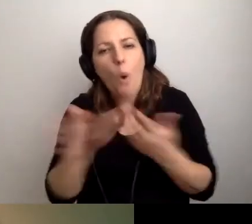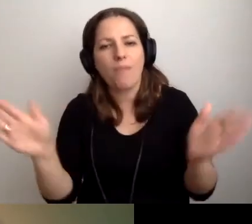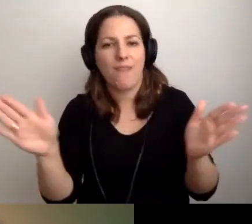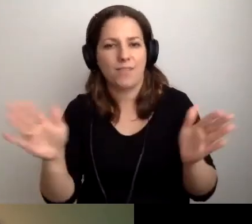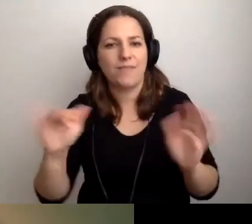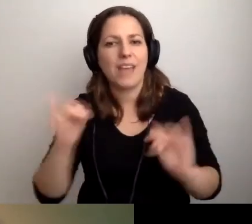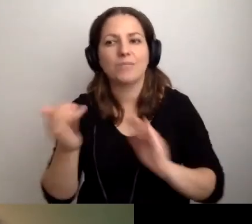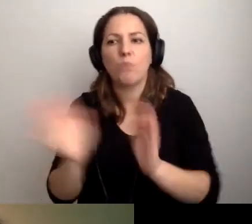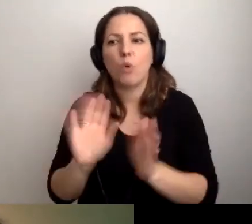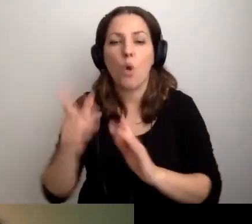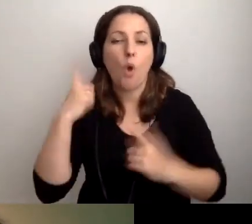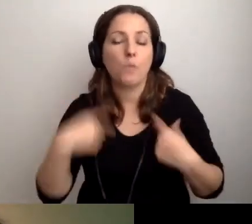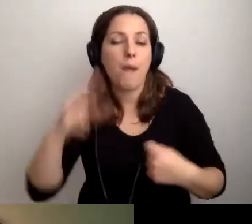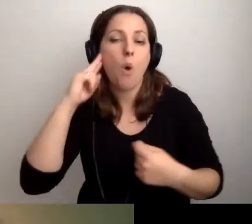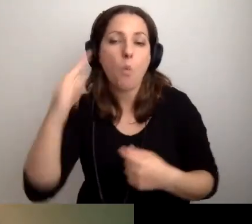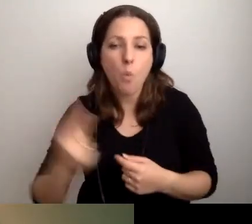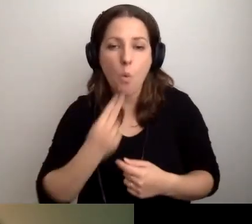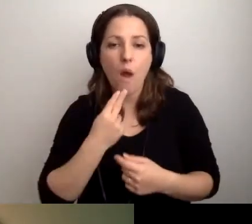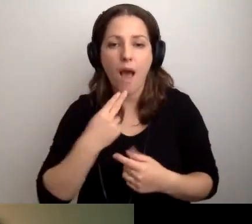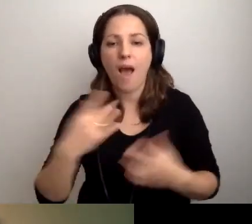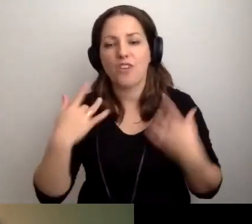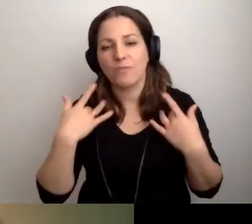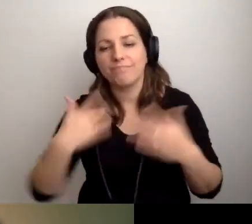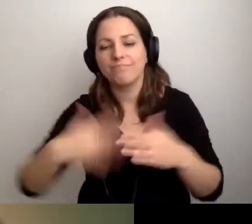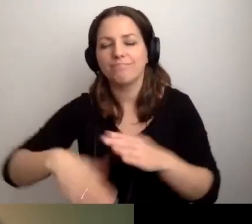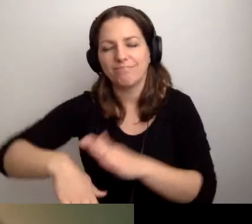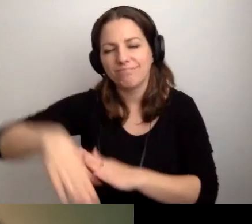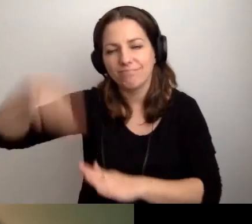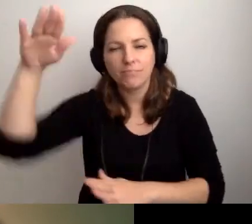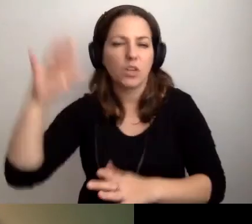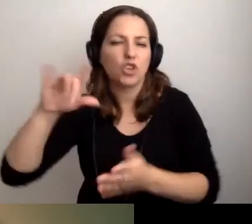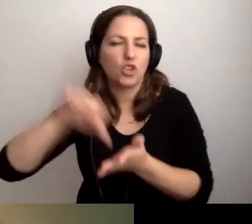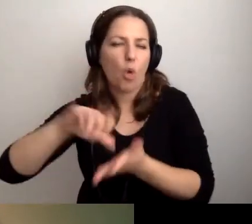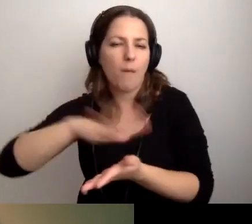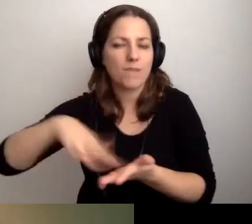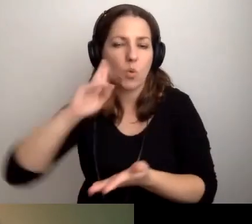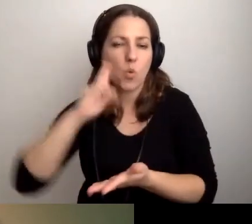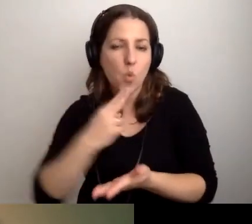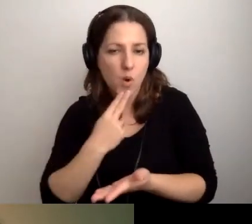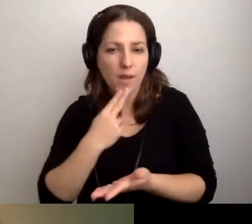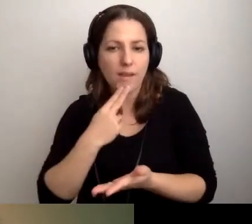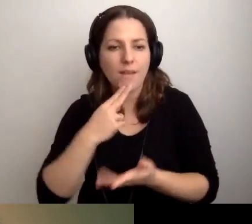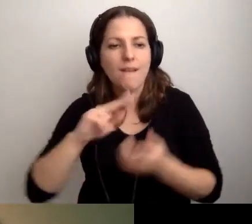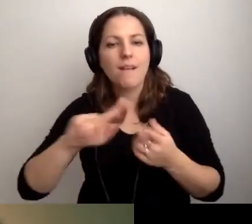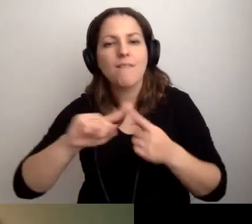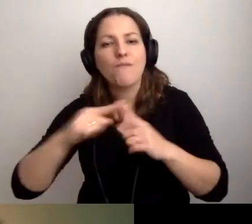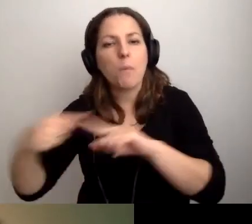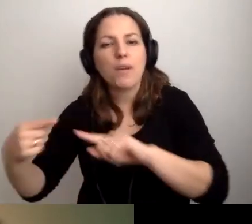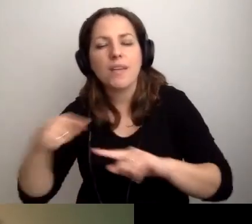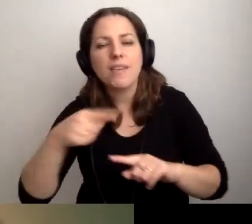w jaki sposób osoba Głucha, wychowująca się w środowisku Głuchych, sformułuje komunikat w języku polskim.